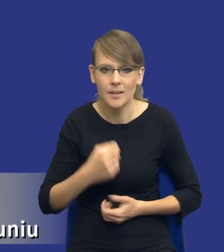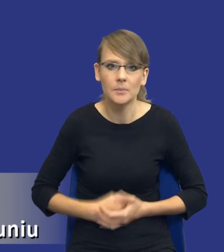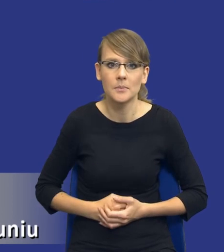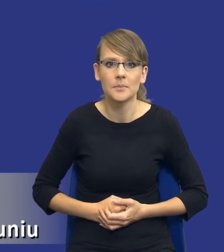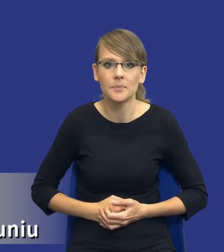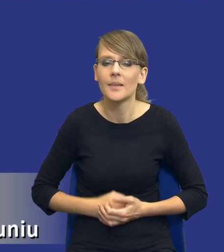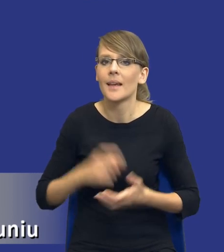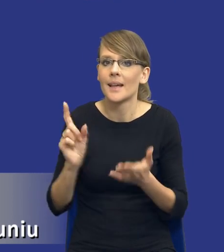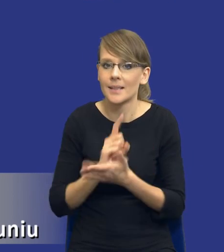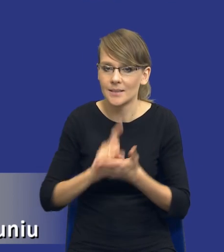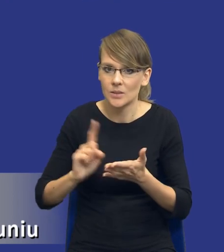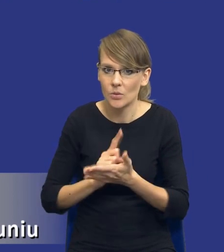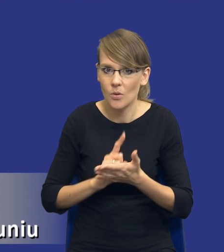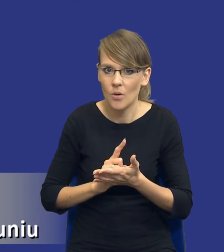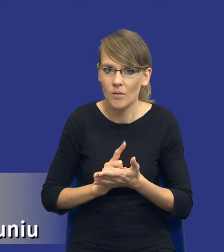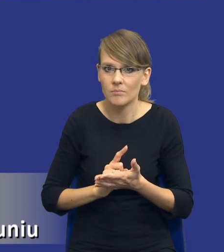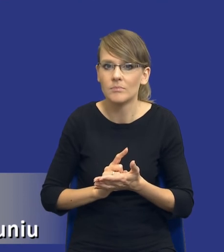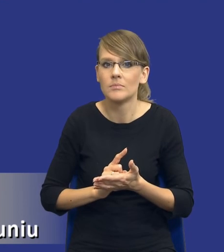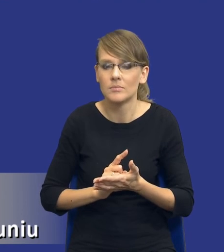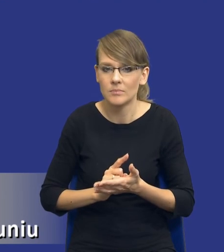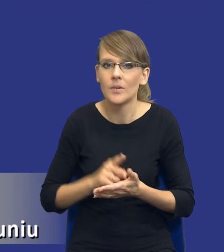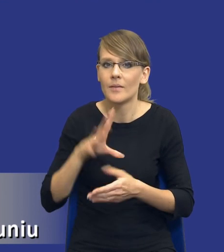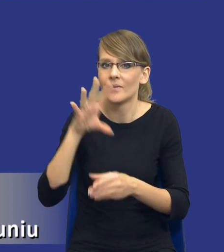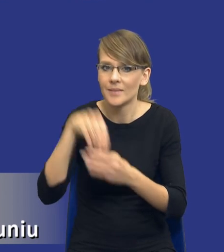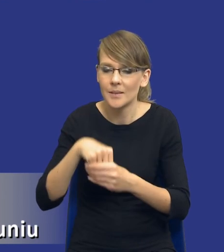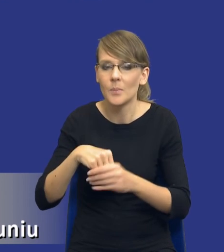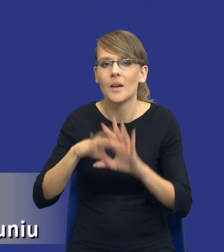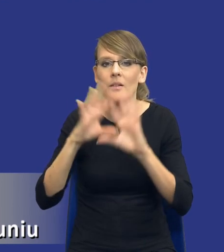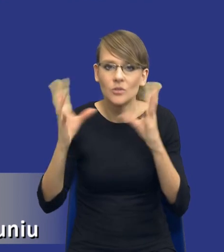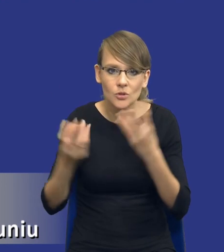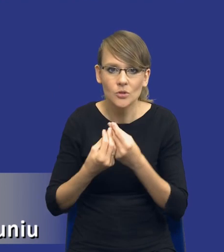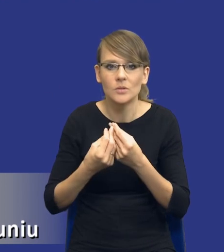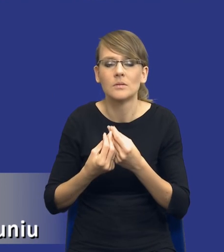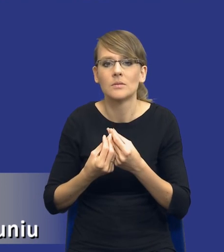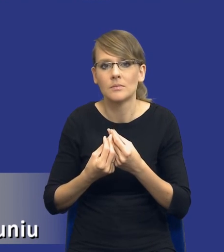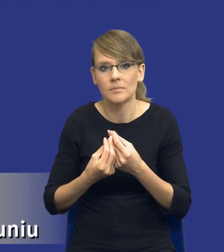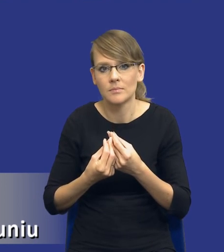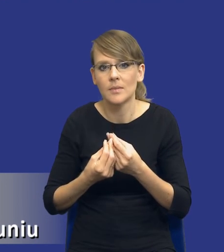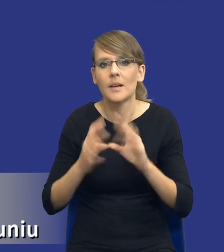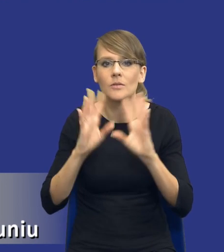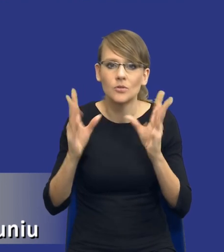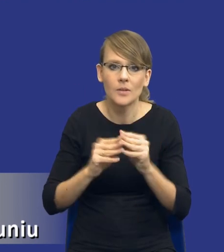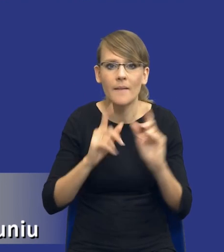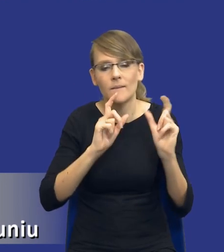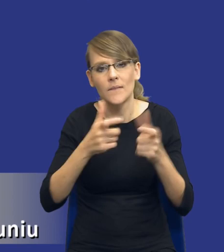te ryzyka, w tej kategorii będą się mieściły wszystkie te zdarzenia,